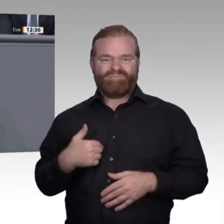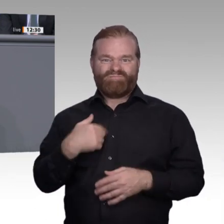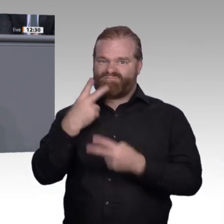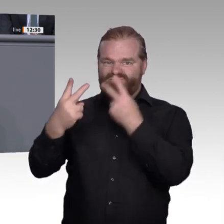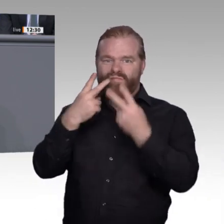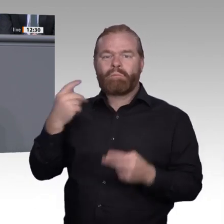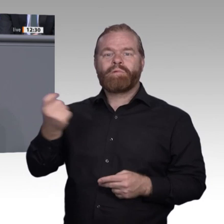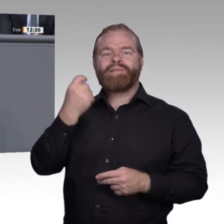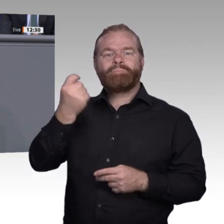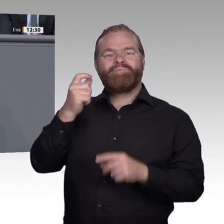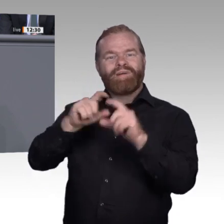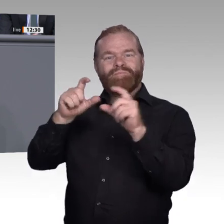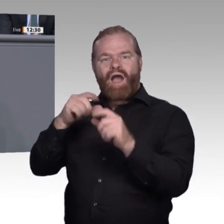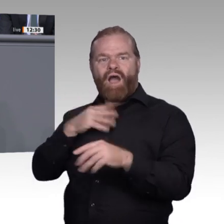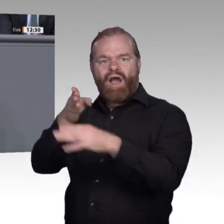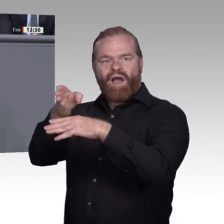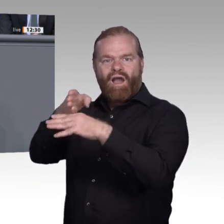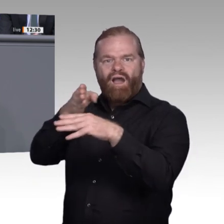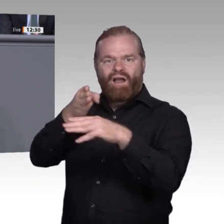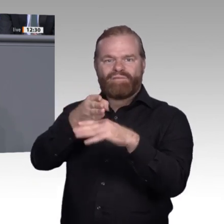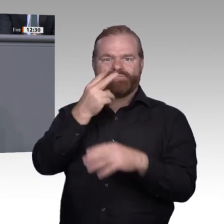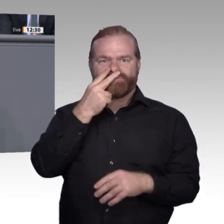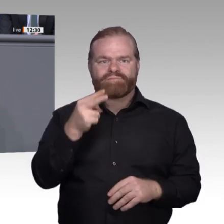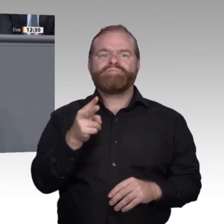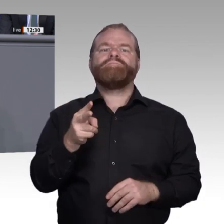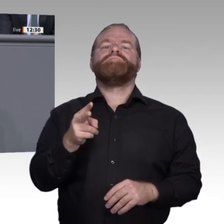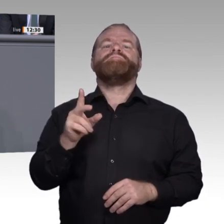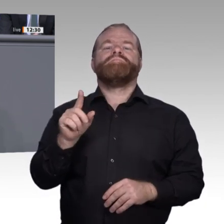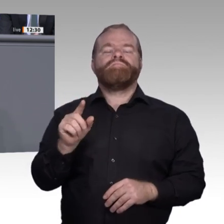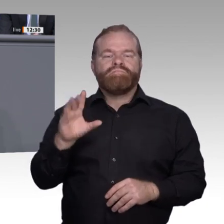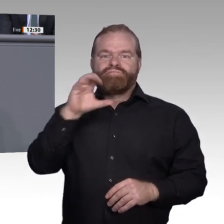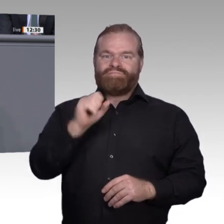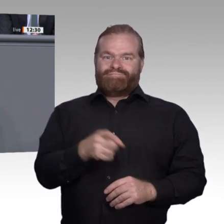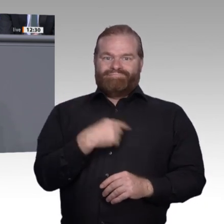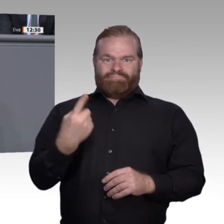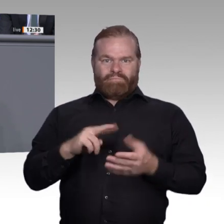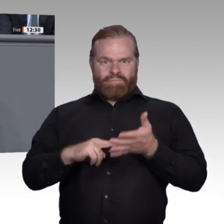auch hier variiert das Maß der Betroffenheit stark. Derzeit erweisen sich die Ausbildungsordnungen